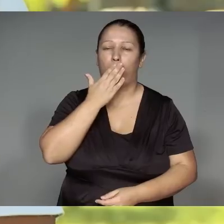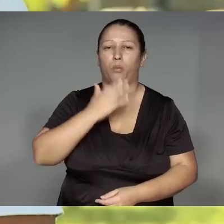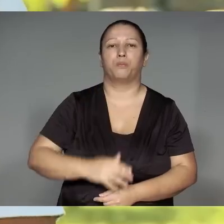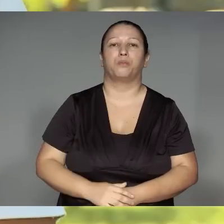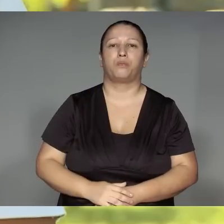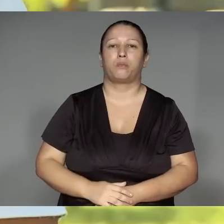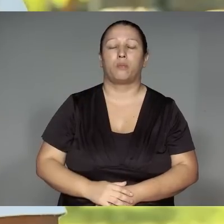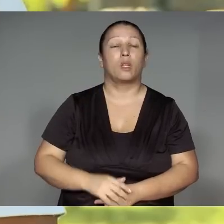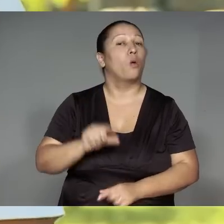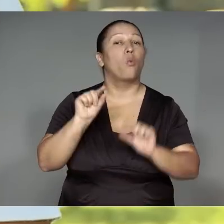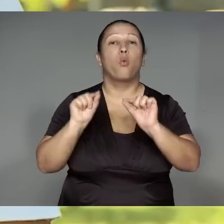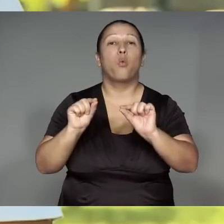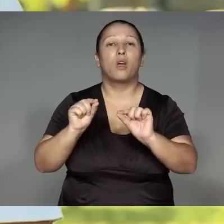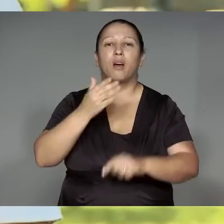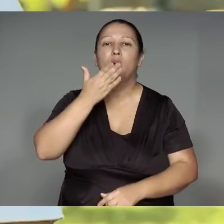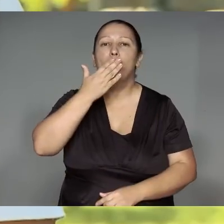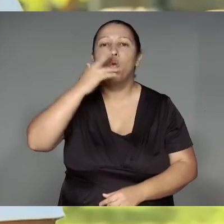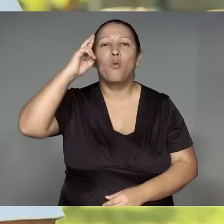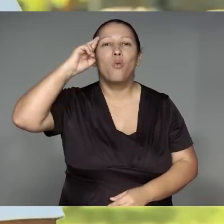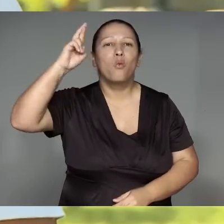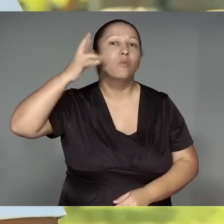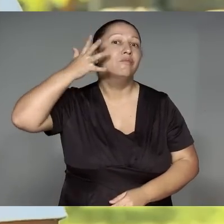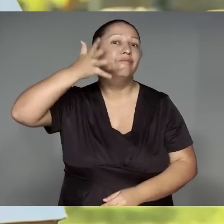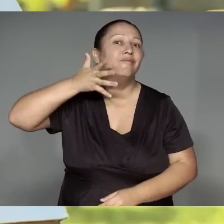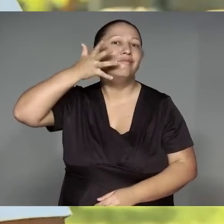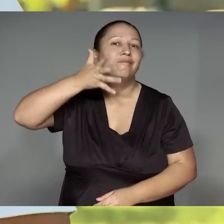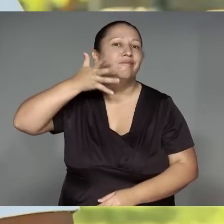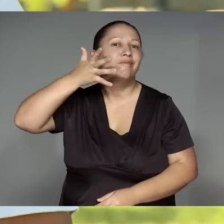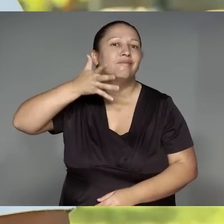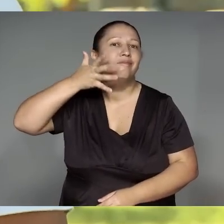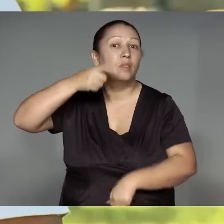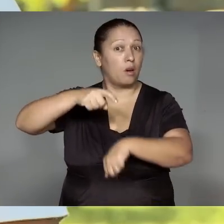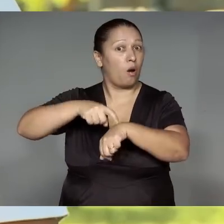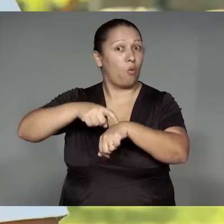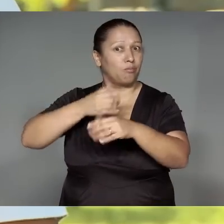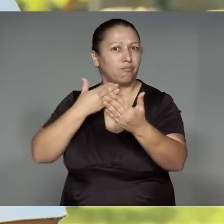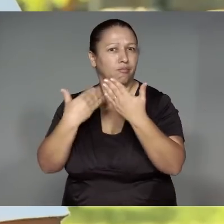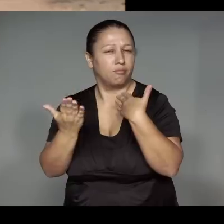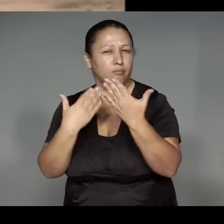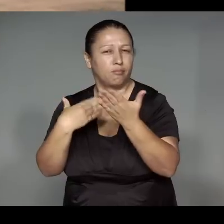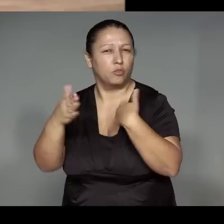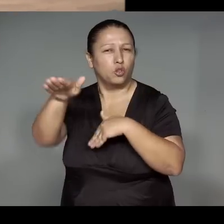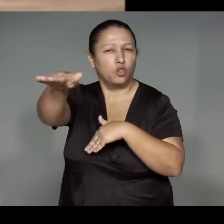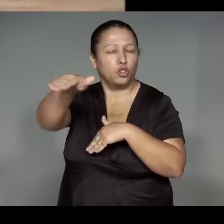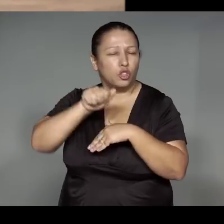Morerekwara je’e͂ngawa ’ang, kwarywa mu͂e